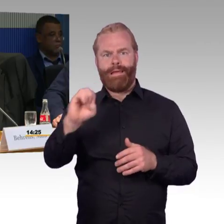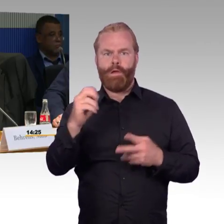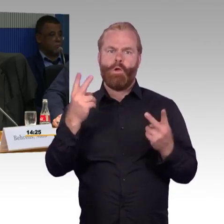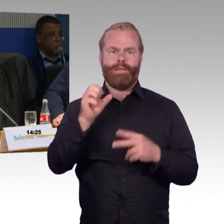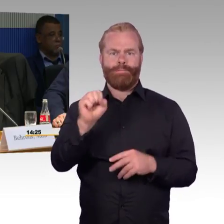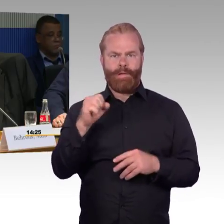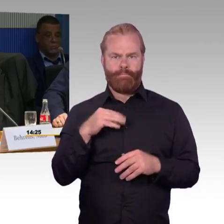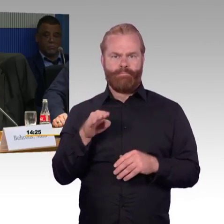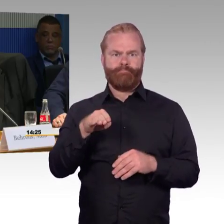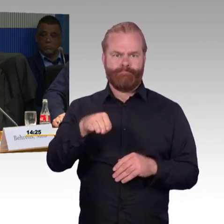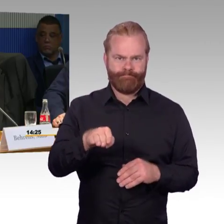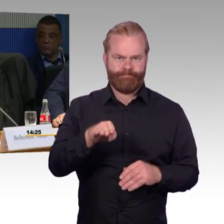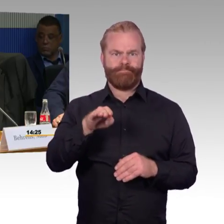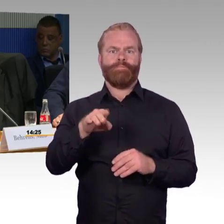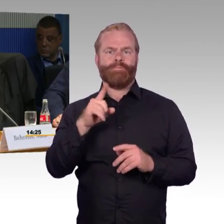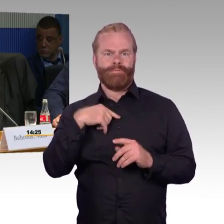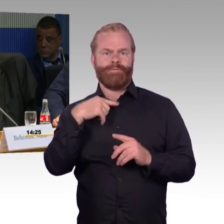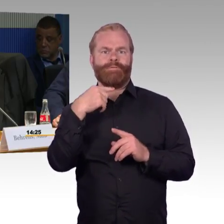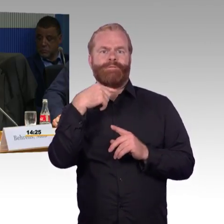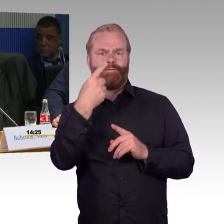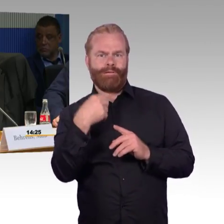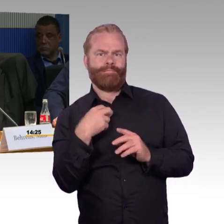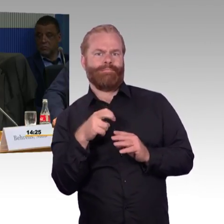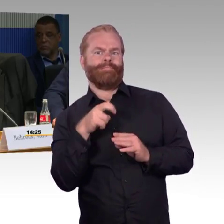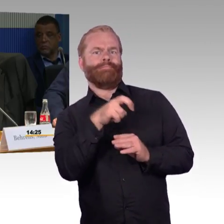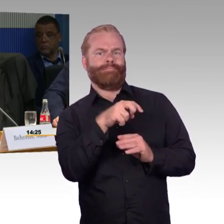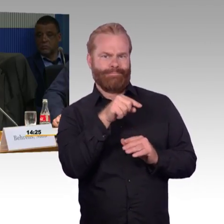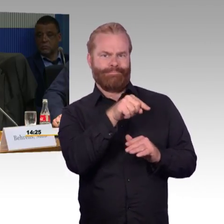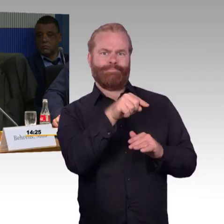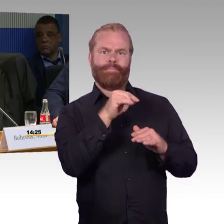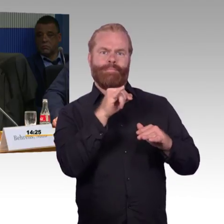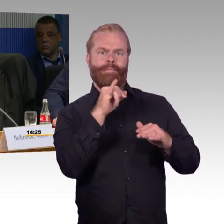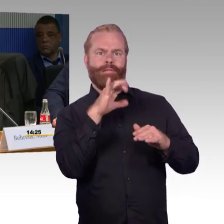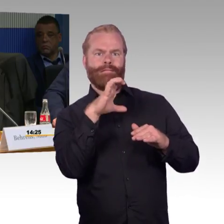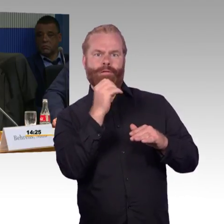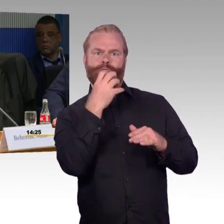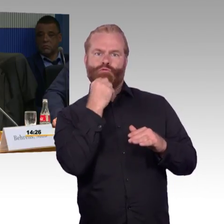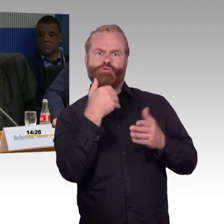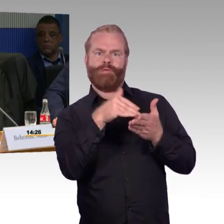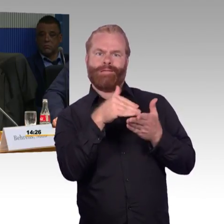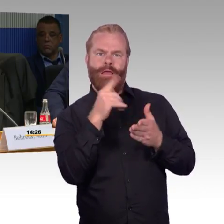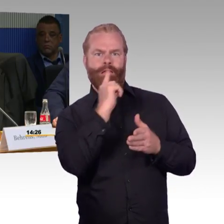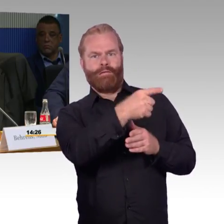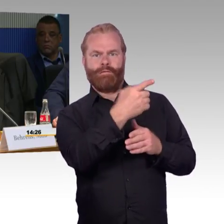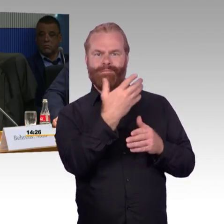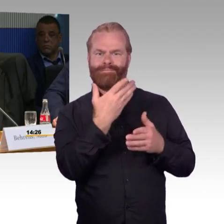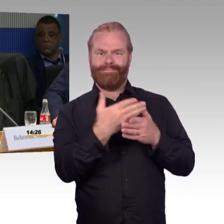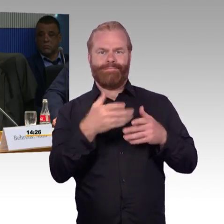Wenn Sie modernisieren, wird eine Priorität gesetzt, der Dringlichkeit an Bahnhöfen.